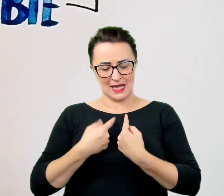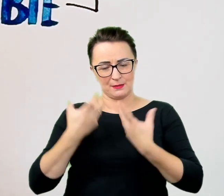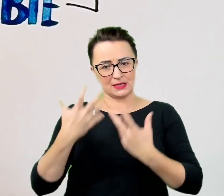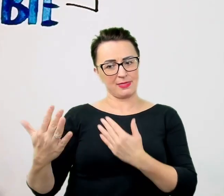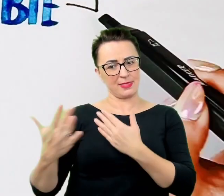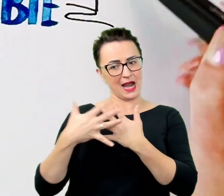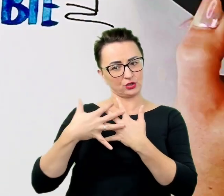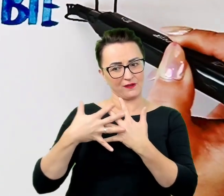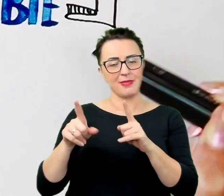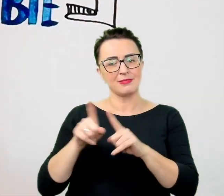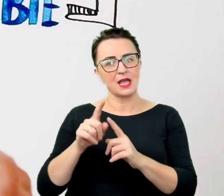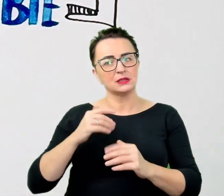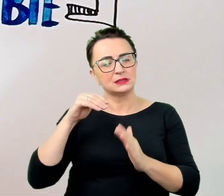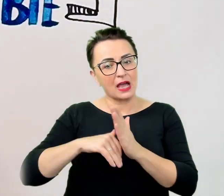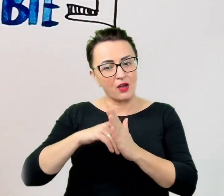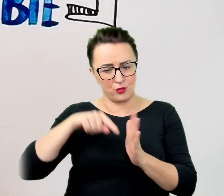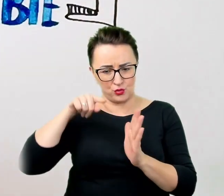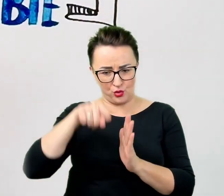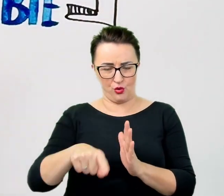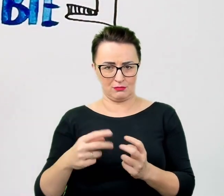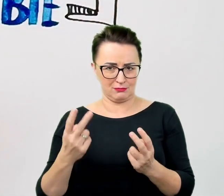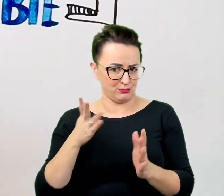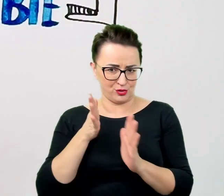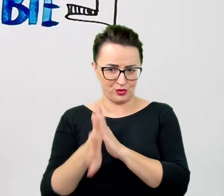Przydają się też banalne i nie wymagające wysiłku zabiegi.